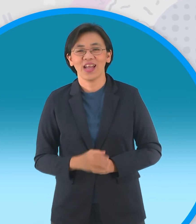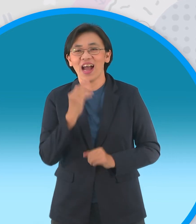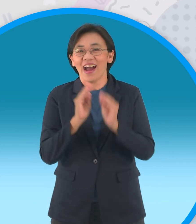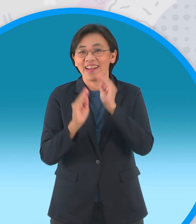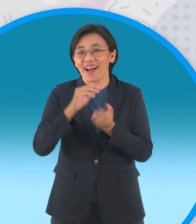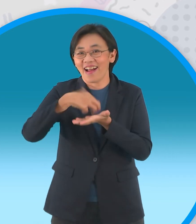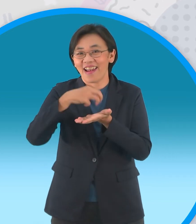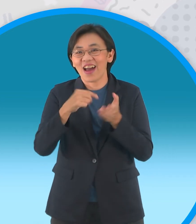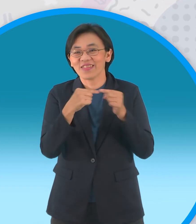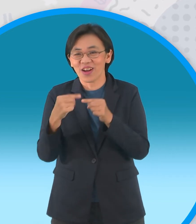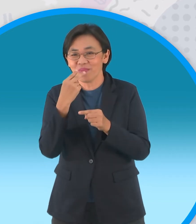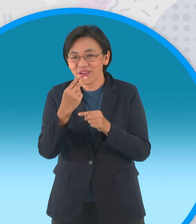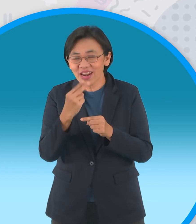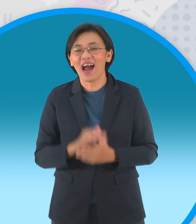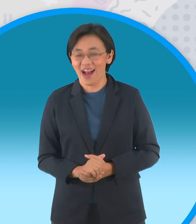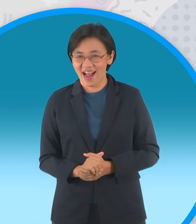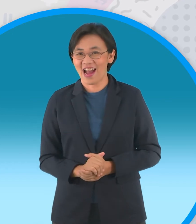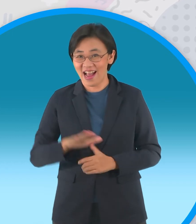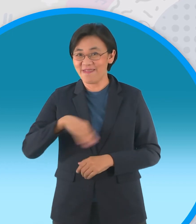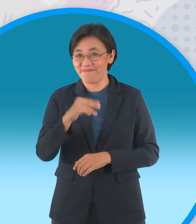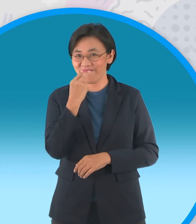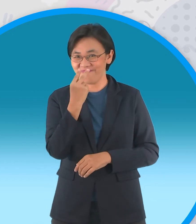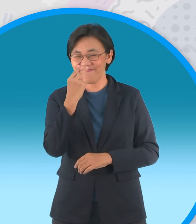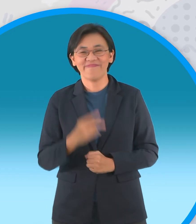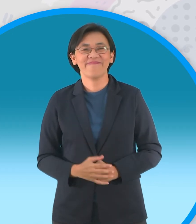กันต่อเลยครับ ไปเลยครับ ไปเลยจ้า